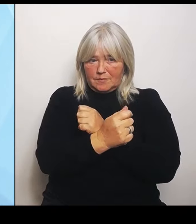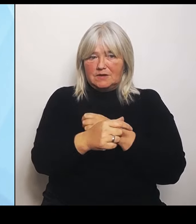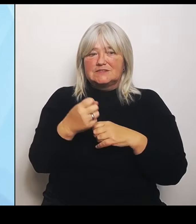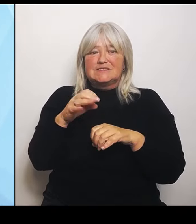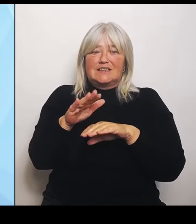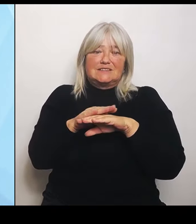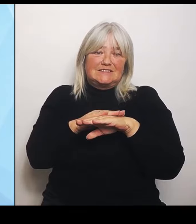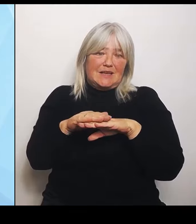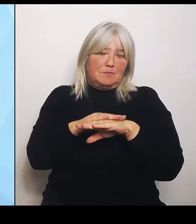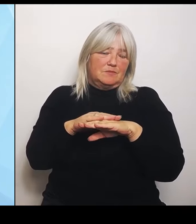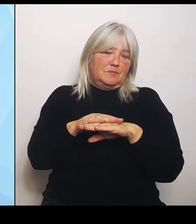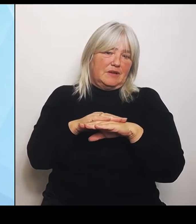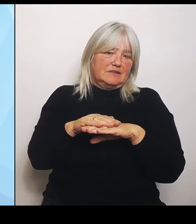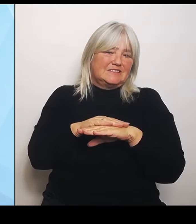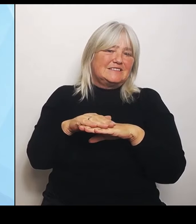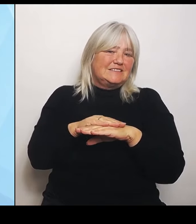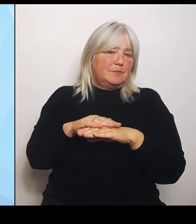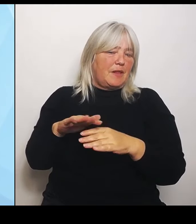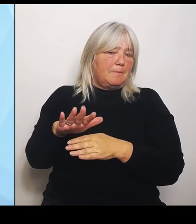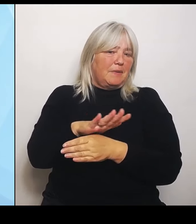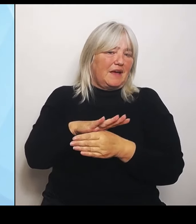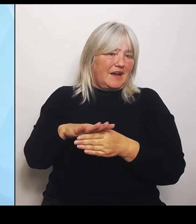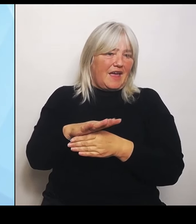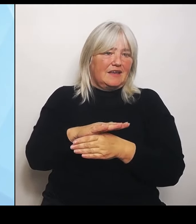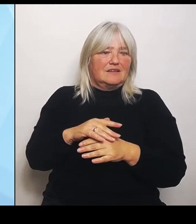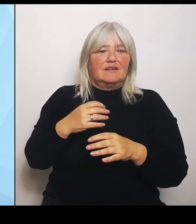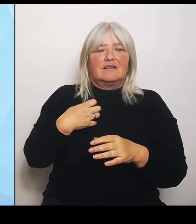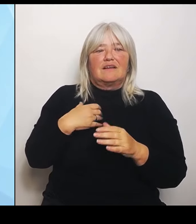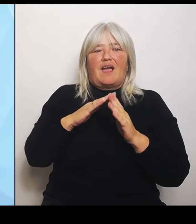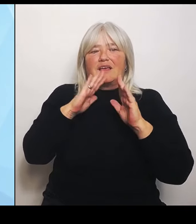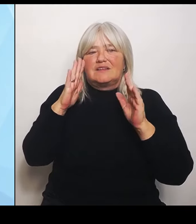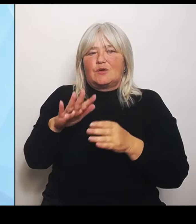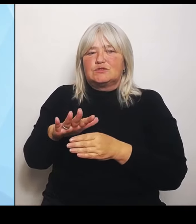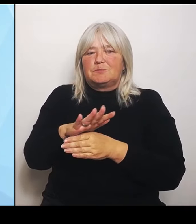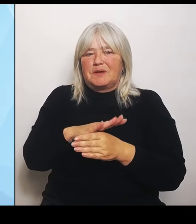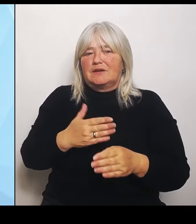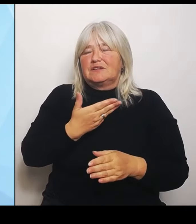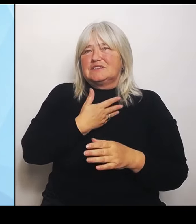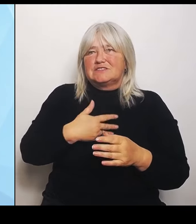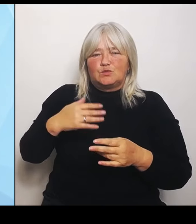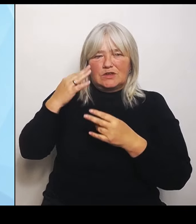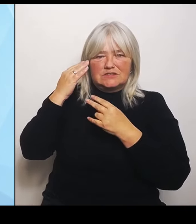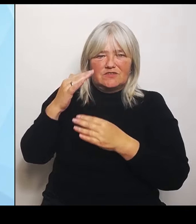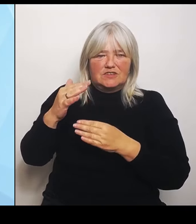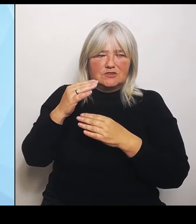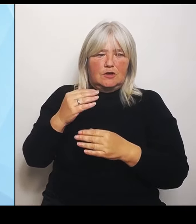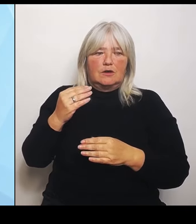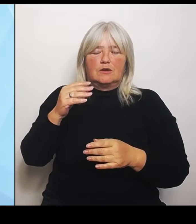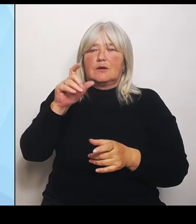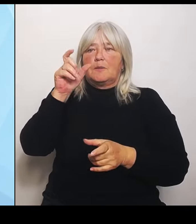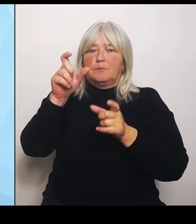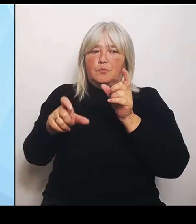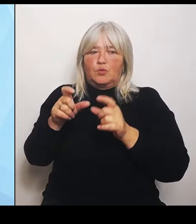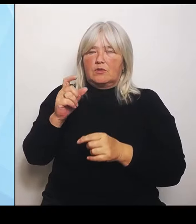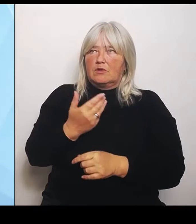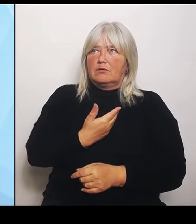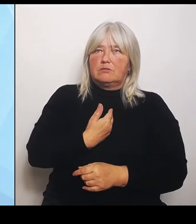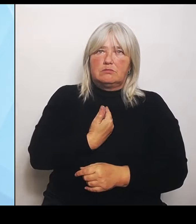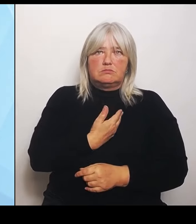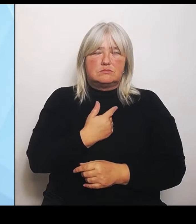tun hat, die können natürlich in der Bevölkerung sehr viel Unsicherheit, aber auch sehr viel Sorgen auslösen. Das ist auch verständlich. Klar ist die